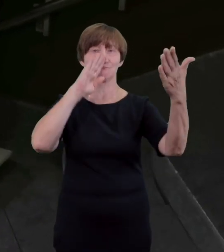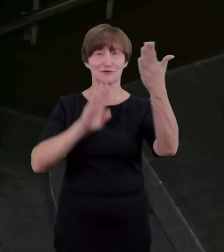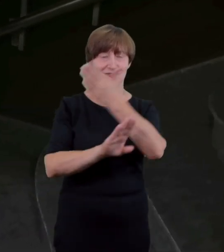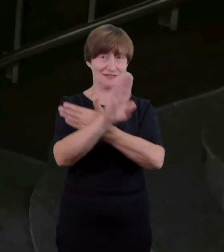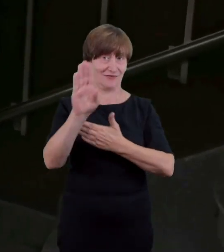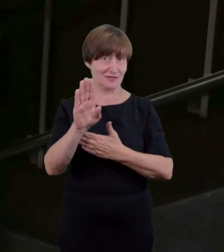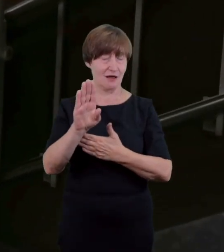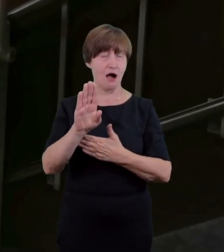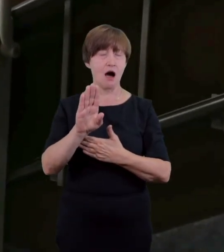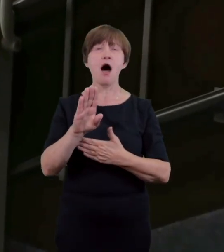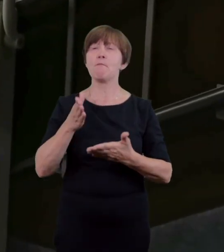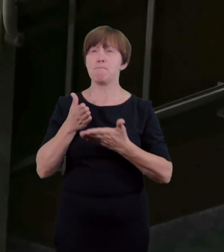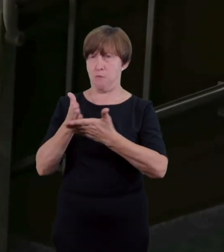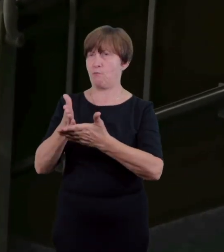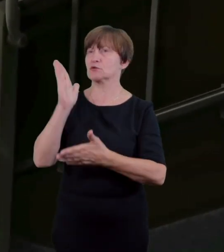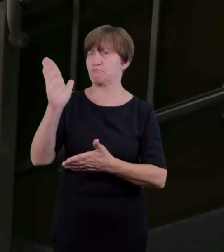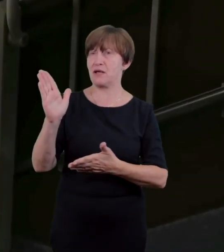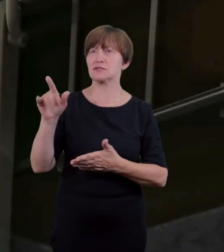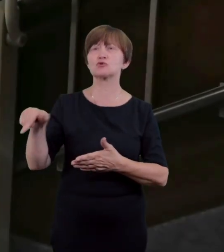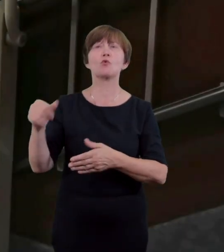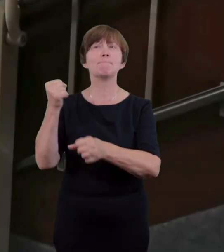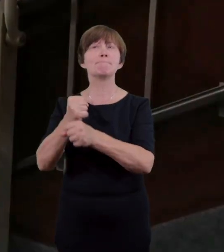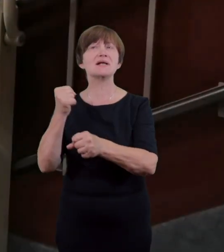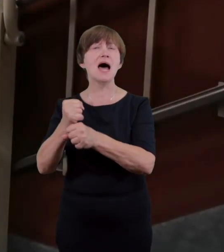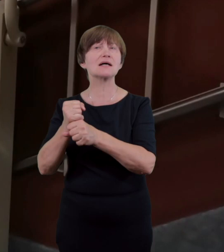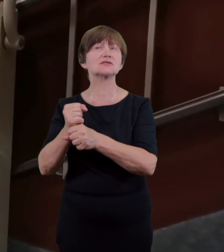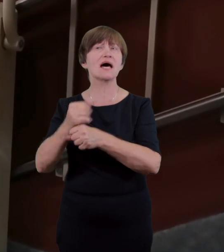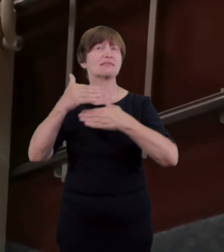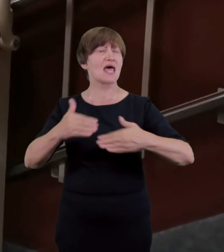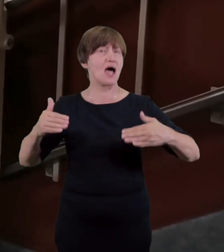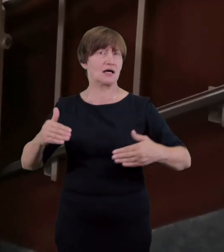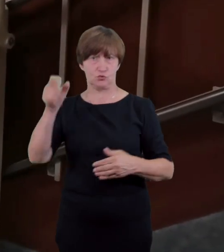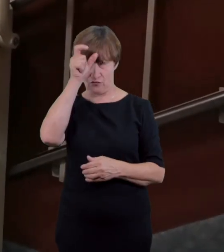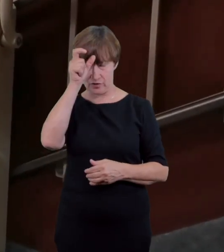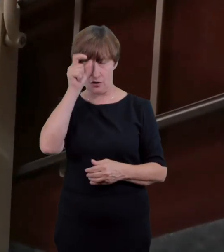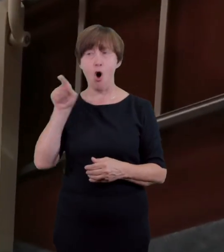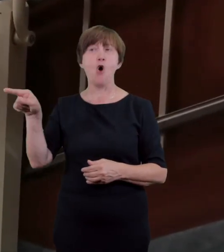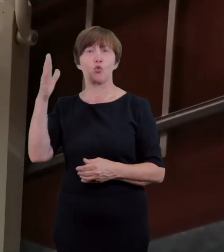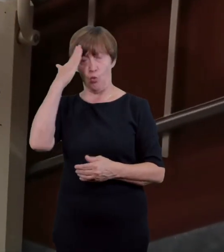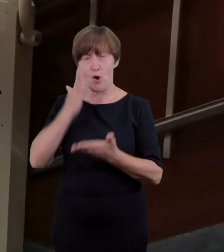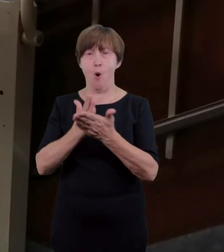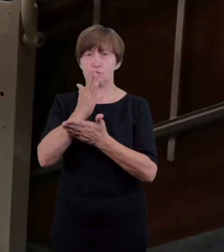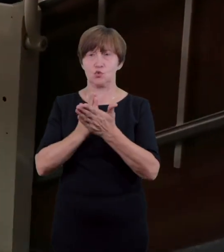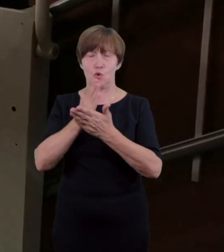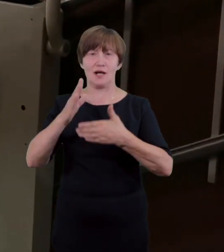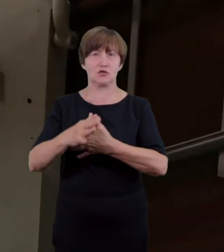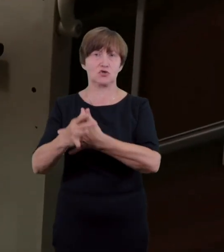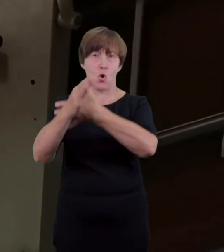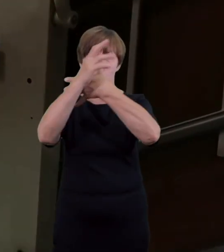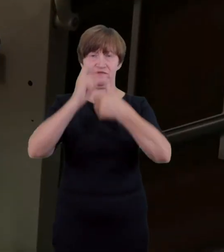pracownicy teatru te jak i inne schody w teatrze wyposażone są w wygodną poręcz z